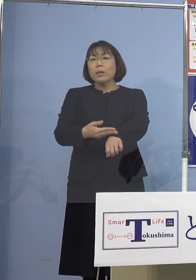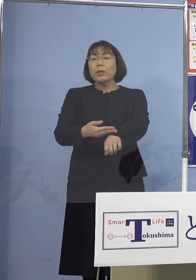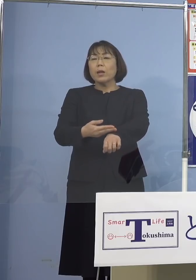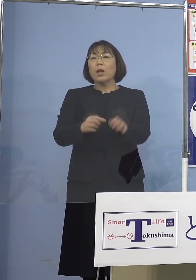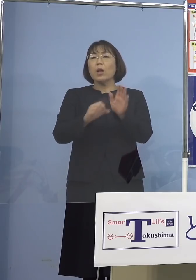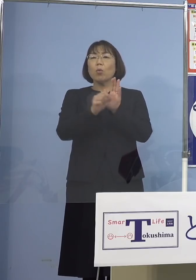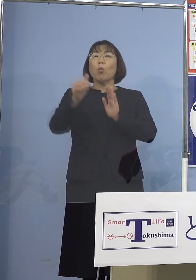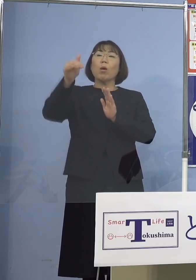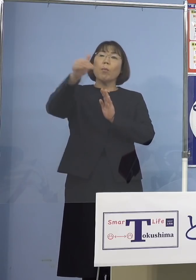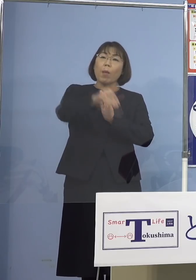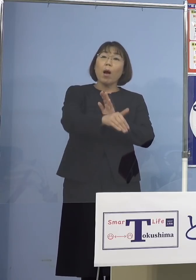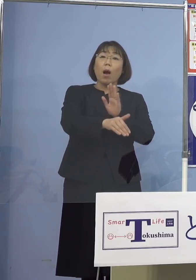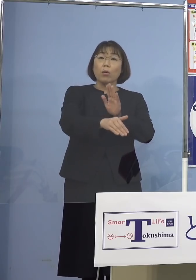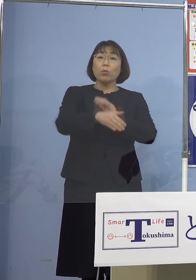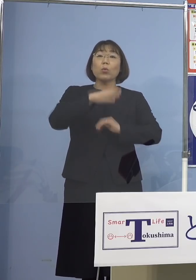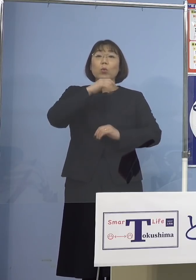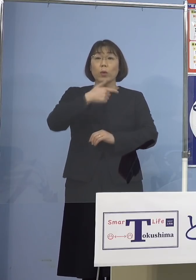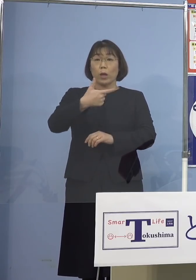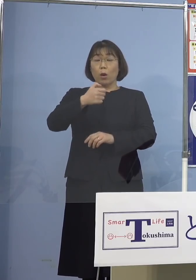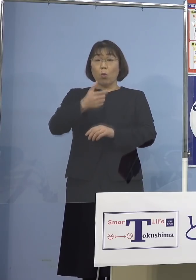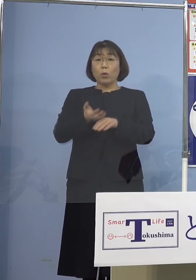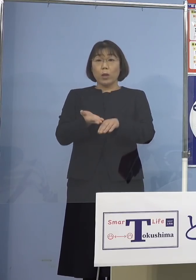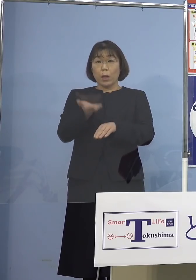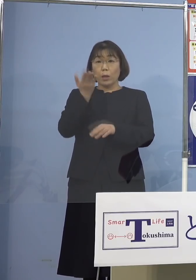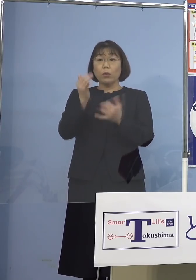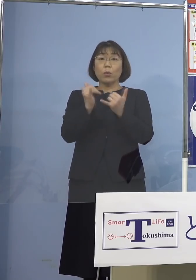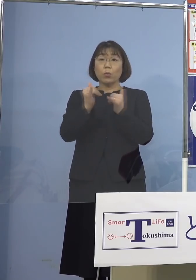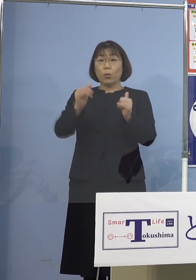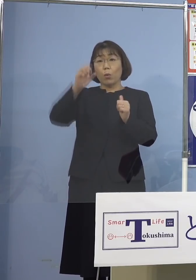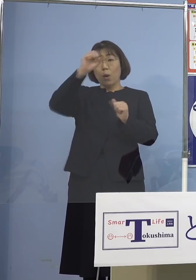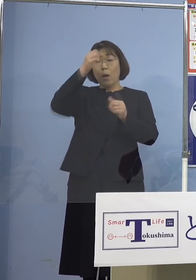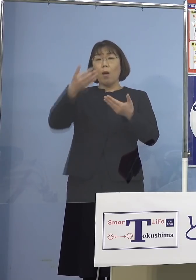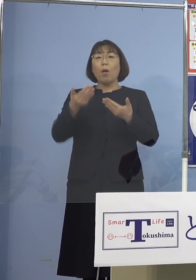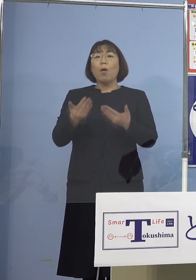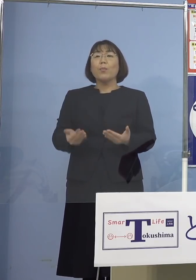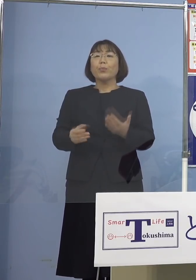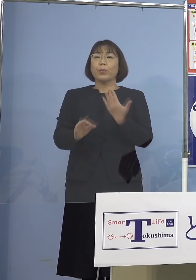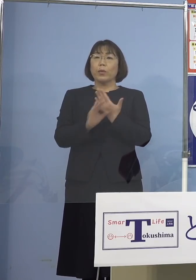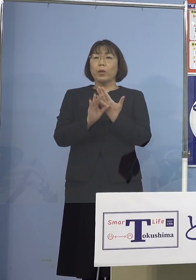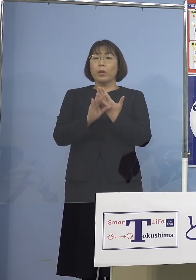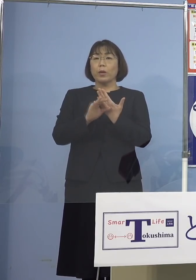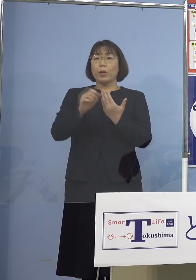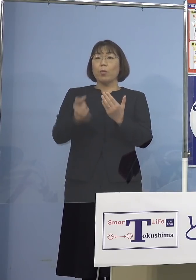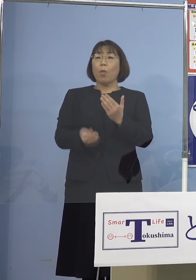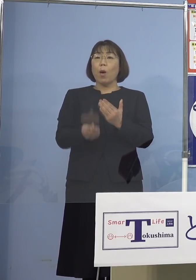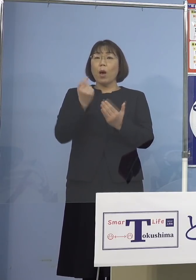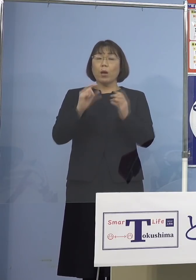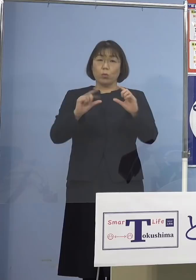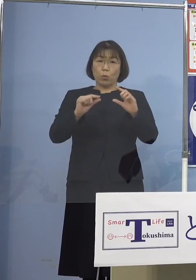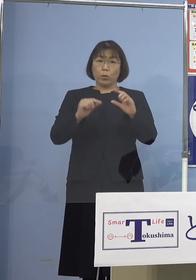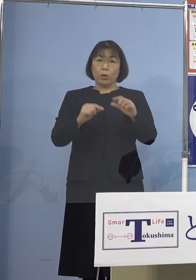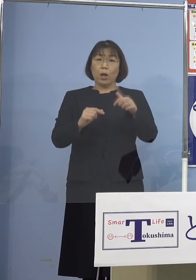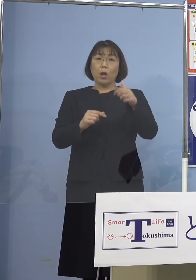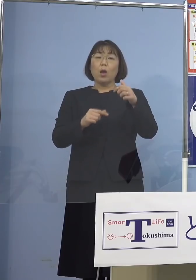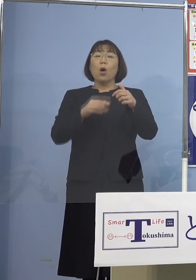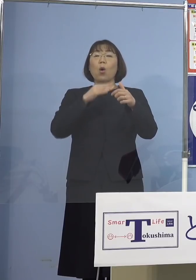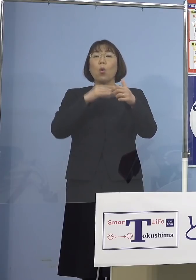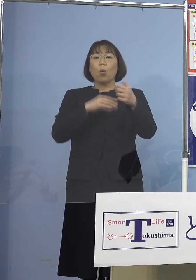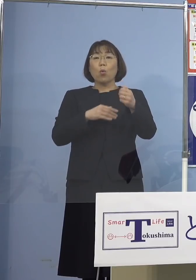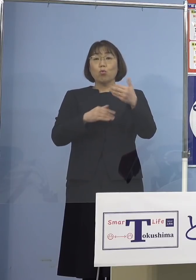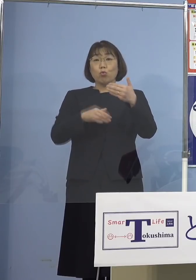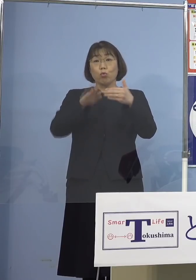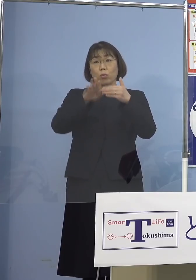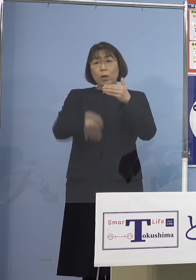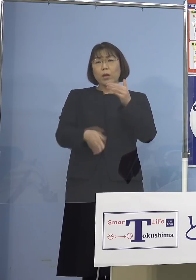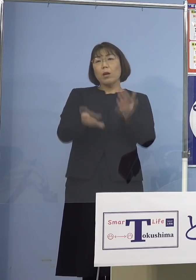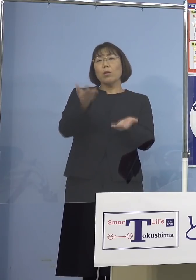また60歳以上の方には重症例の発症率が 59歳以下の方々と比べて